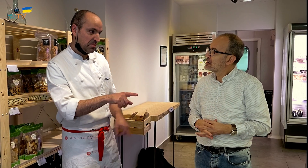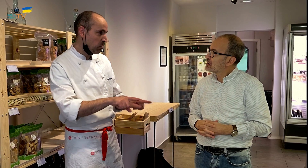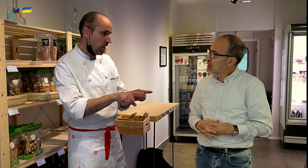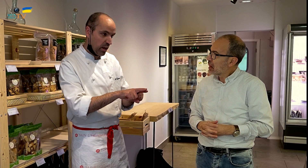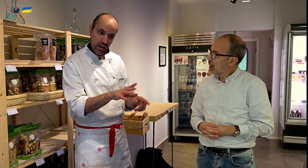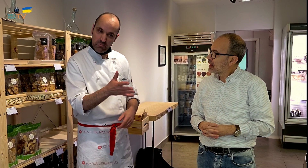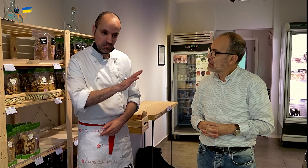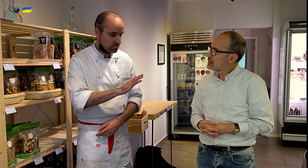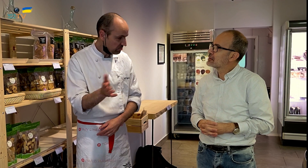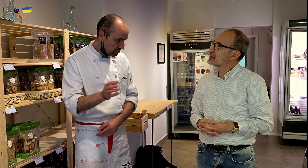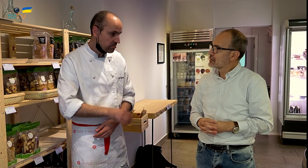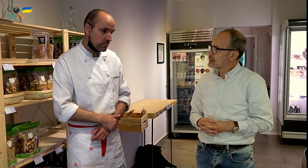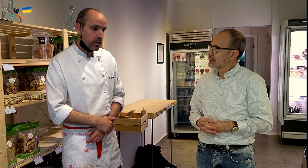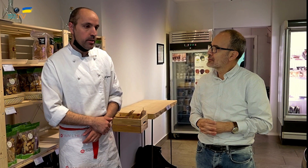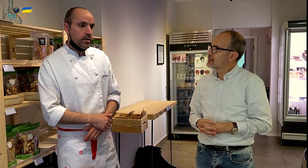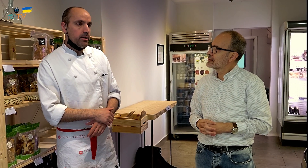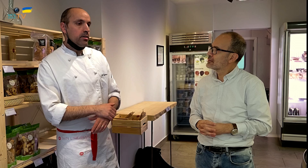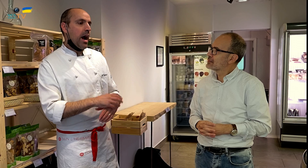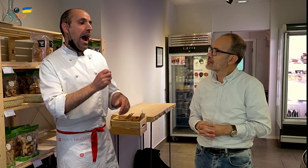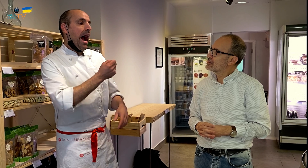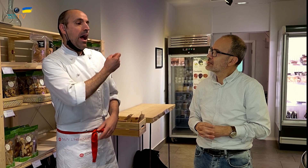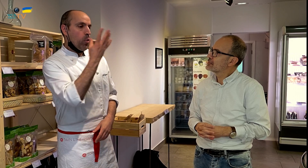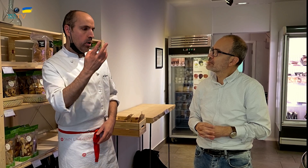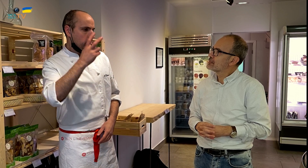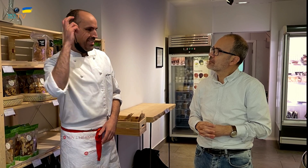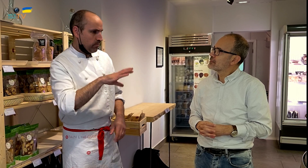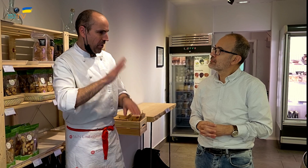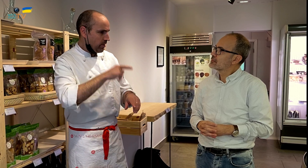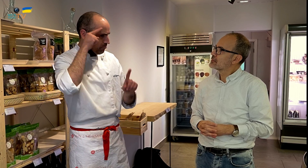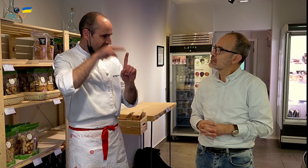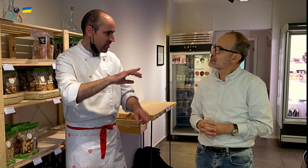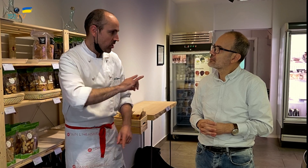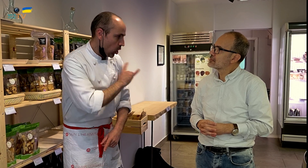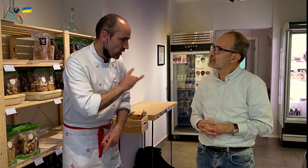Más o menos, está a la par. Algunos vienen con la idea de solo llevarse la comida ecológica